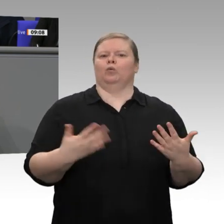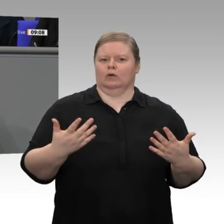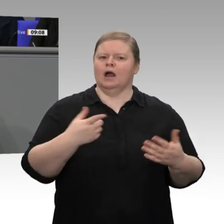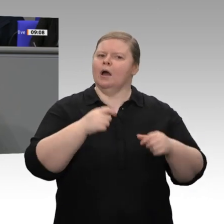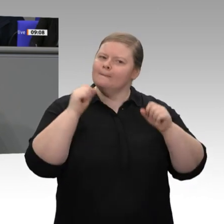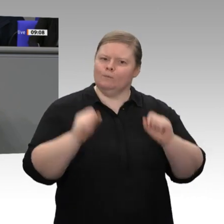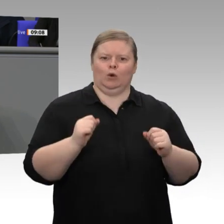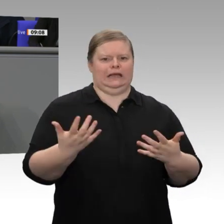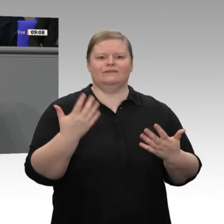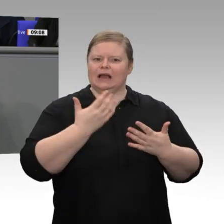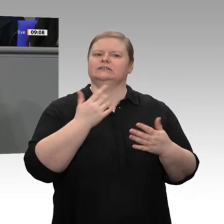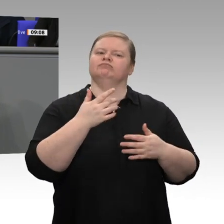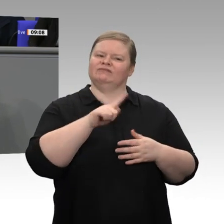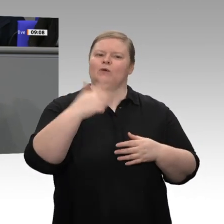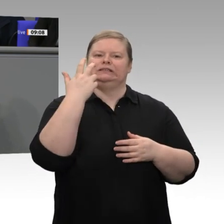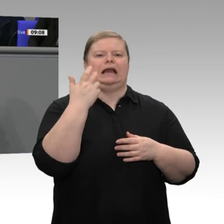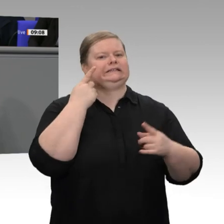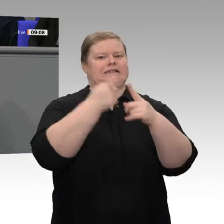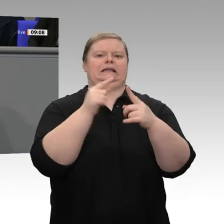Dieses Anliegen ist uns ernst. Aber gerade weil es